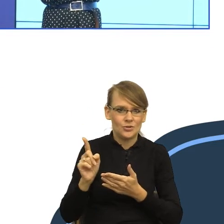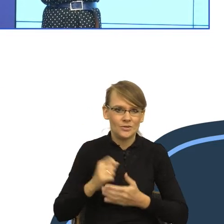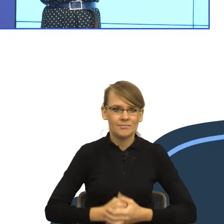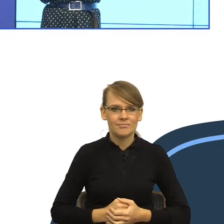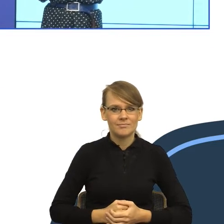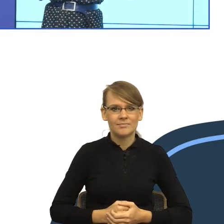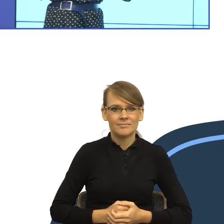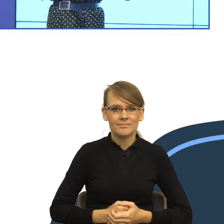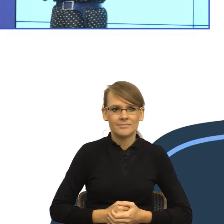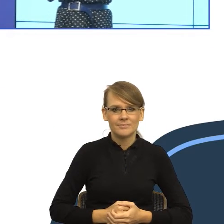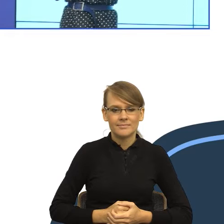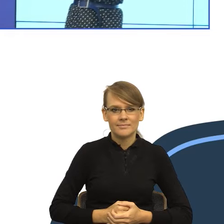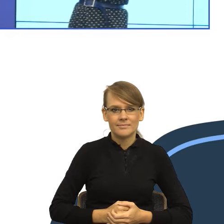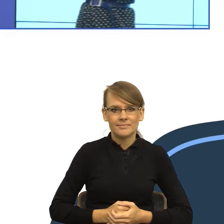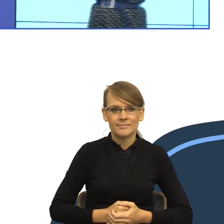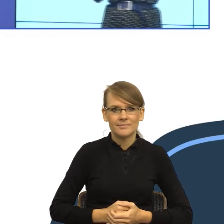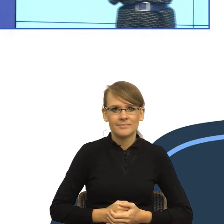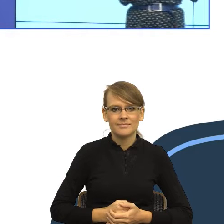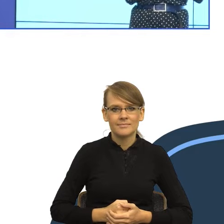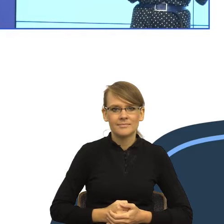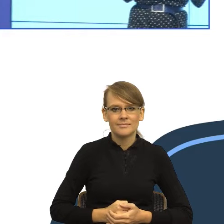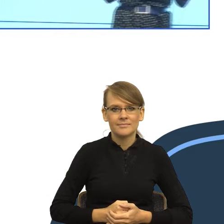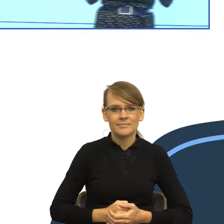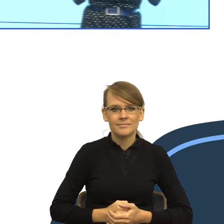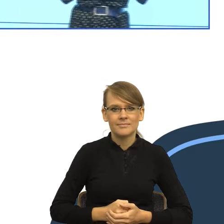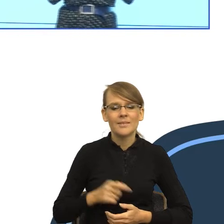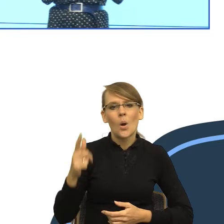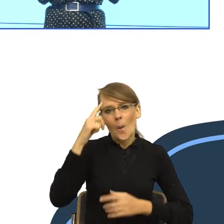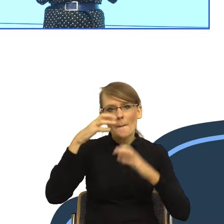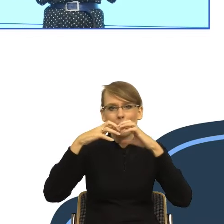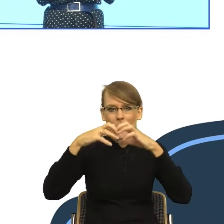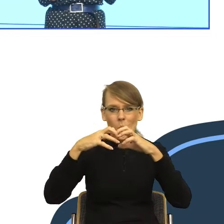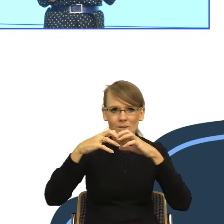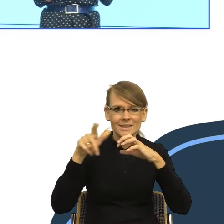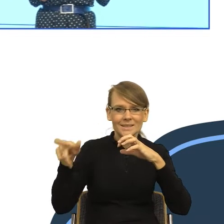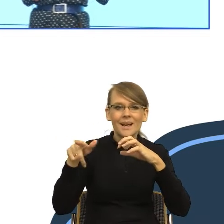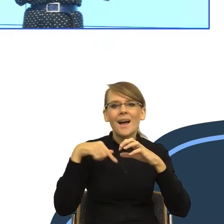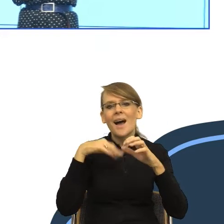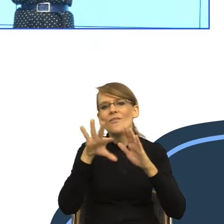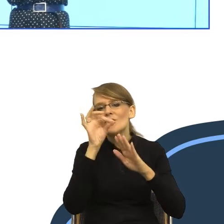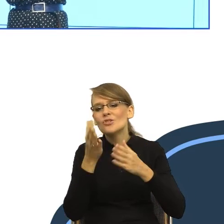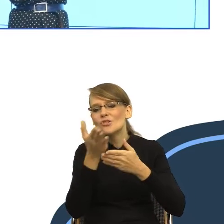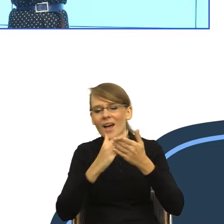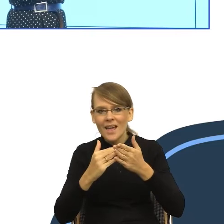ale jak Państwo macie ochotę zobaczyć pozostałą ilość elementów naszego mózgu, to posiadam je w torebce. I teraz zobaczcie Państwo to jest